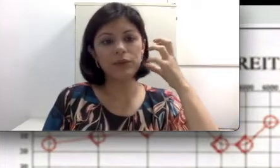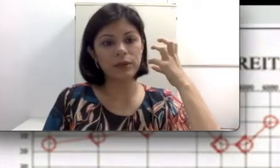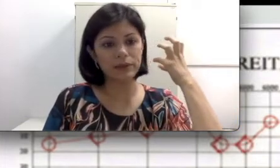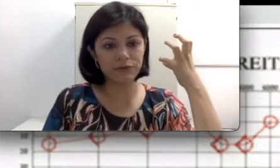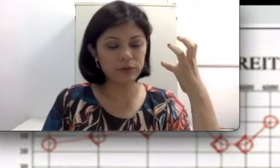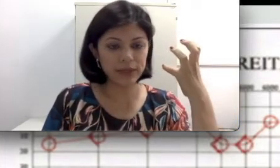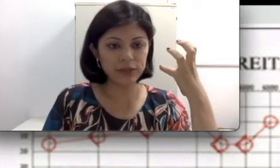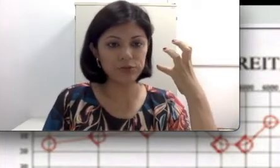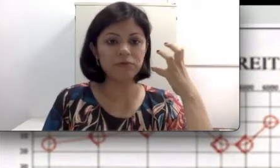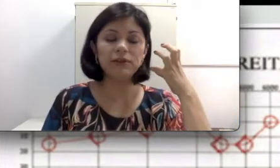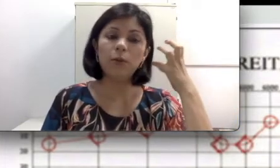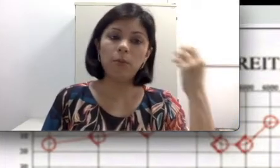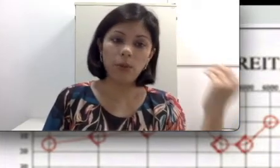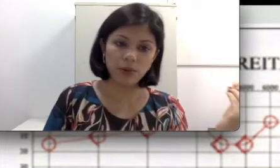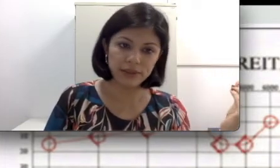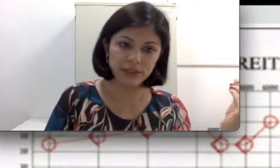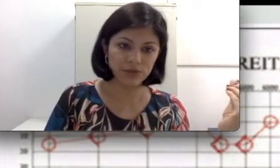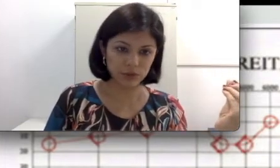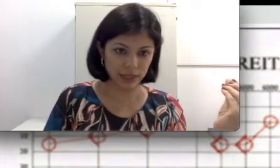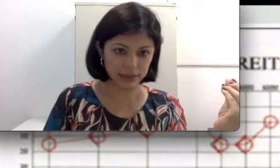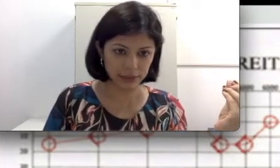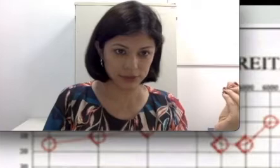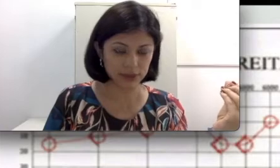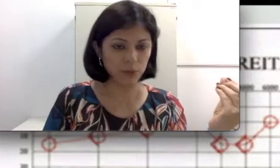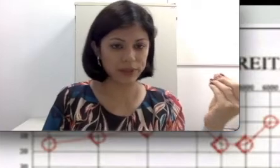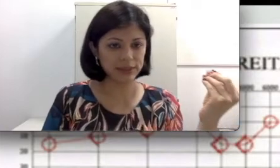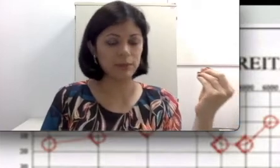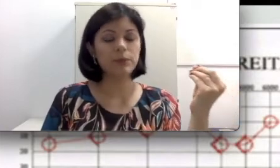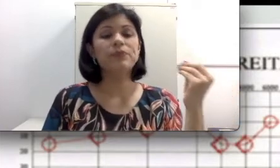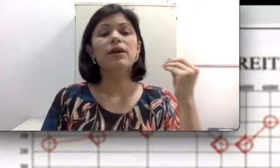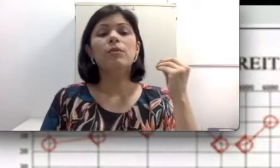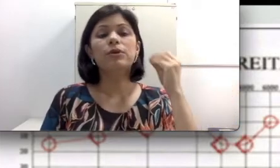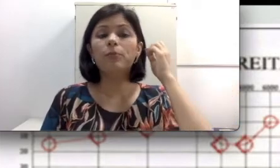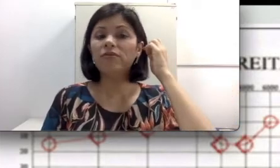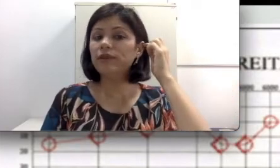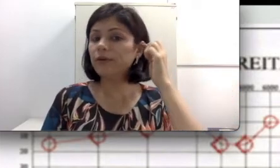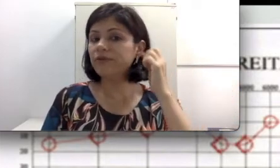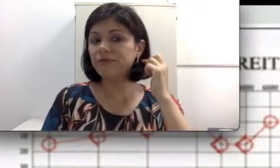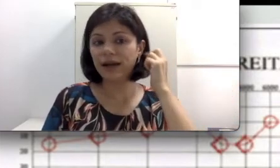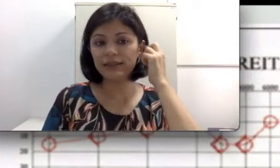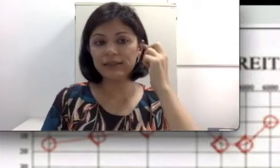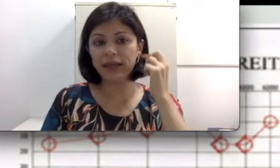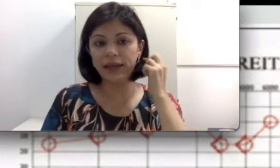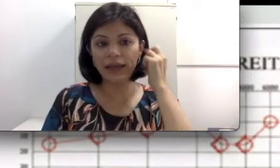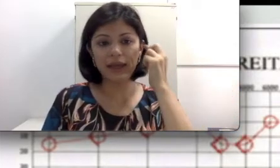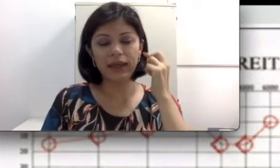uma deformidade no pavilhão podem ter dificuldades na audição por exemplo, porque o pavilhão